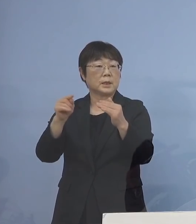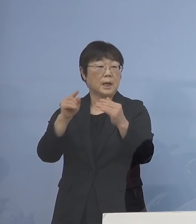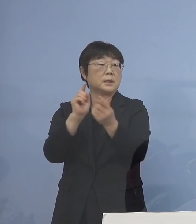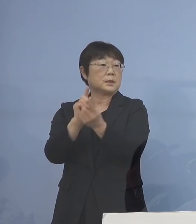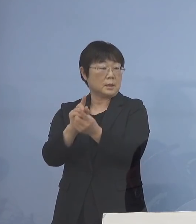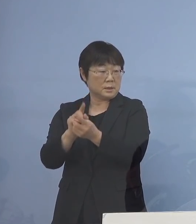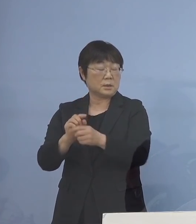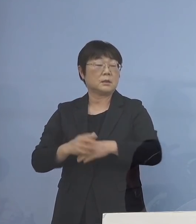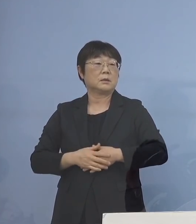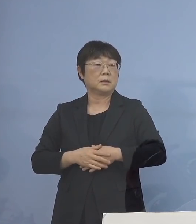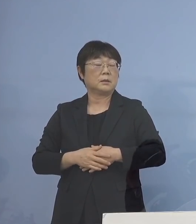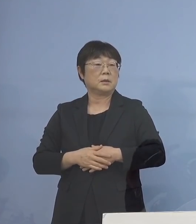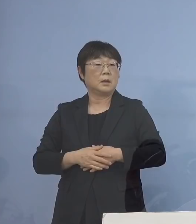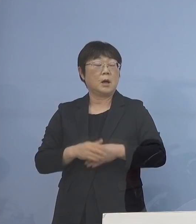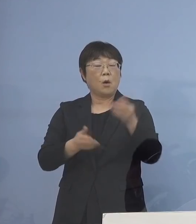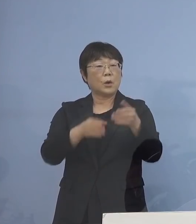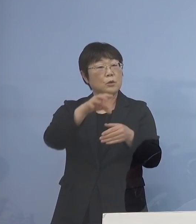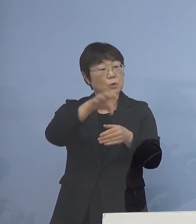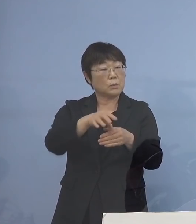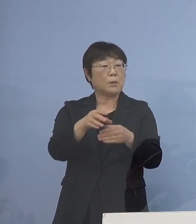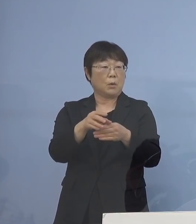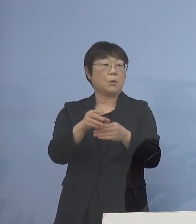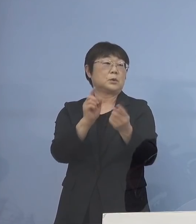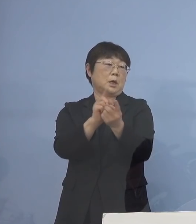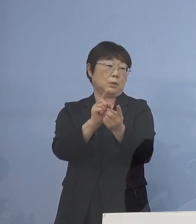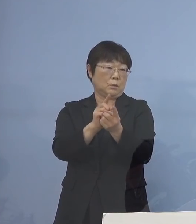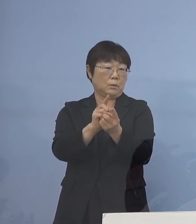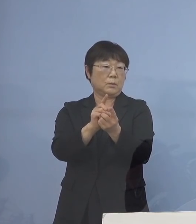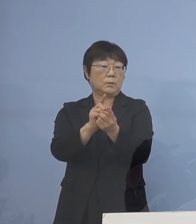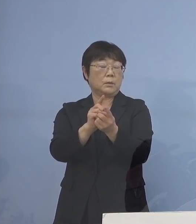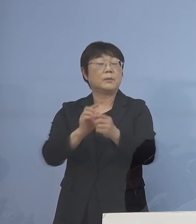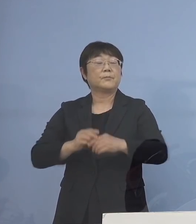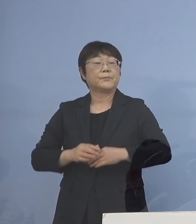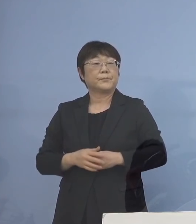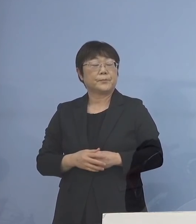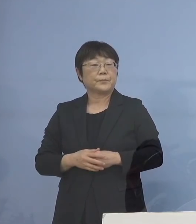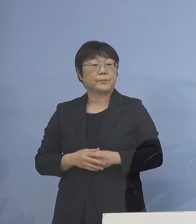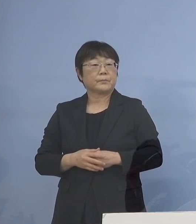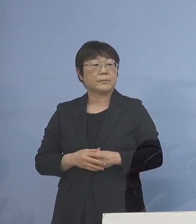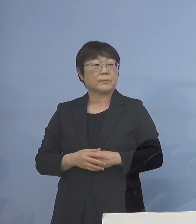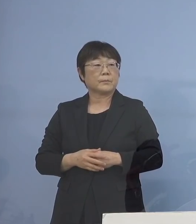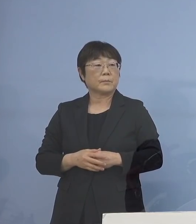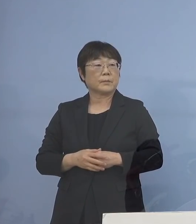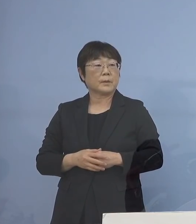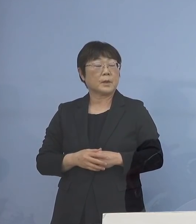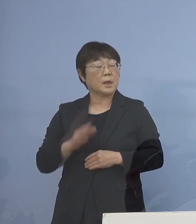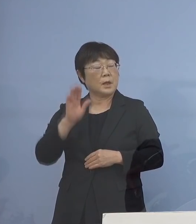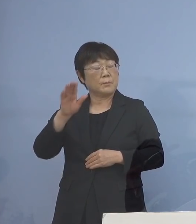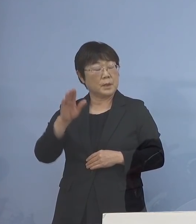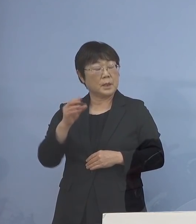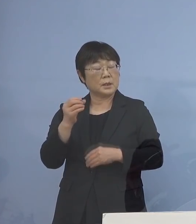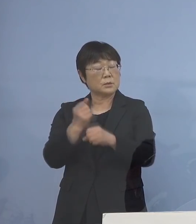あるいは保育の場が多いということで ここは未来創生文化部の方から